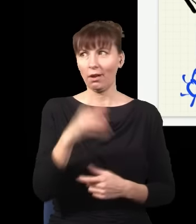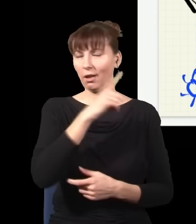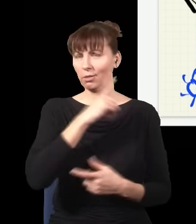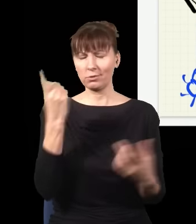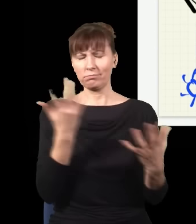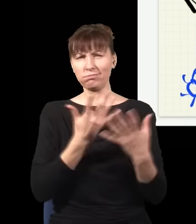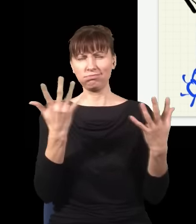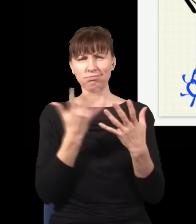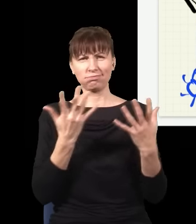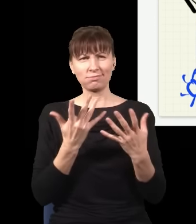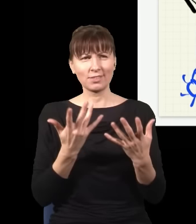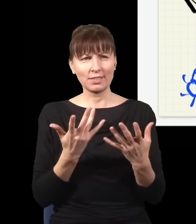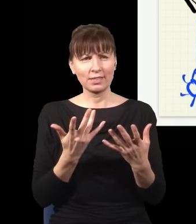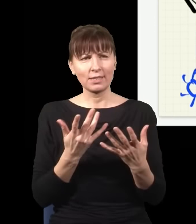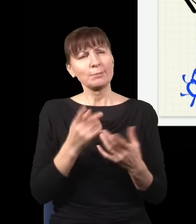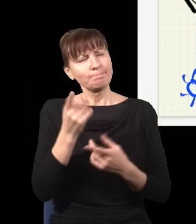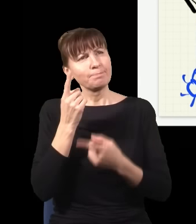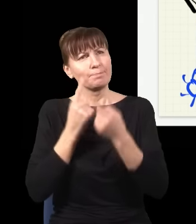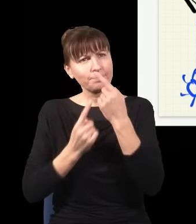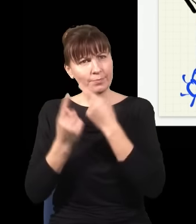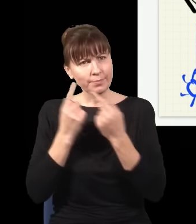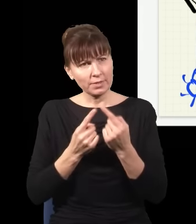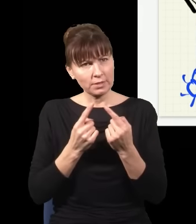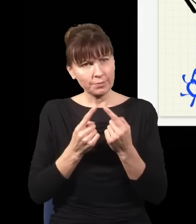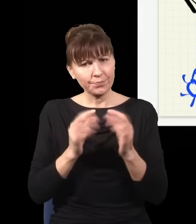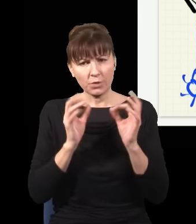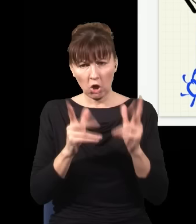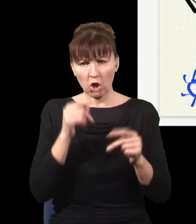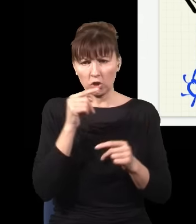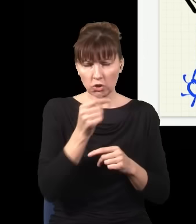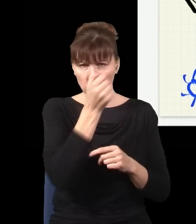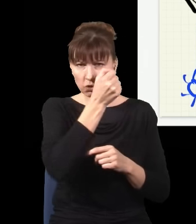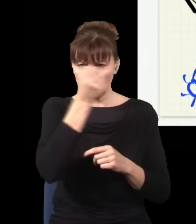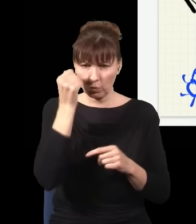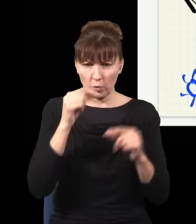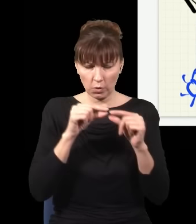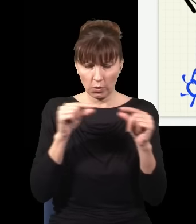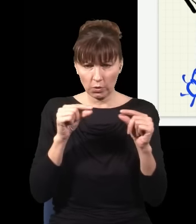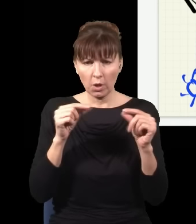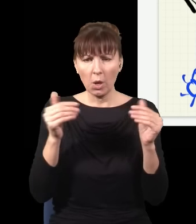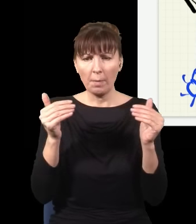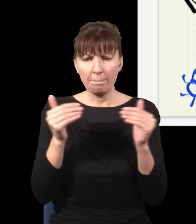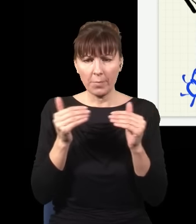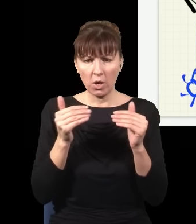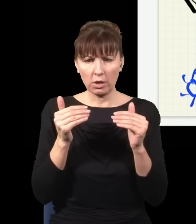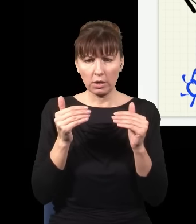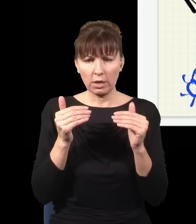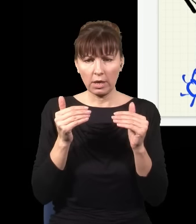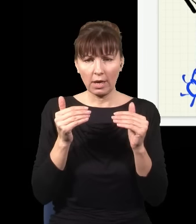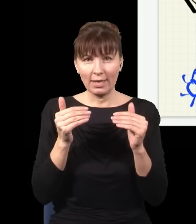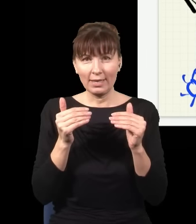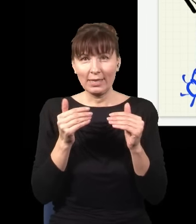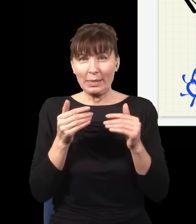„Okej, to ja jestem w stanie ten kawałek szkła, który tutaj mam, wsunąć albo nie wsunąć w ostatniej chwili